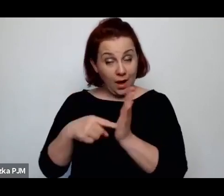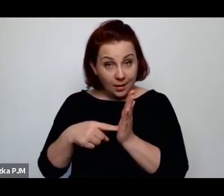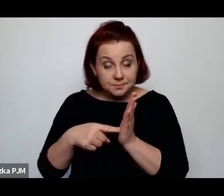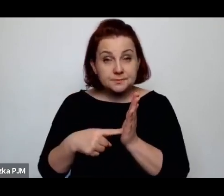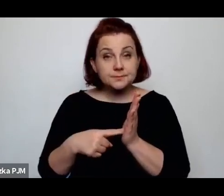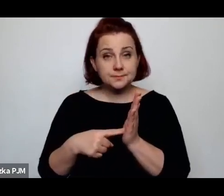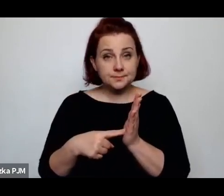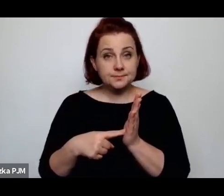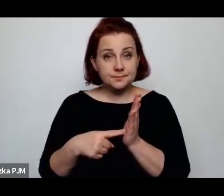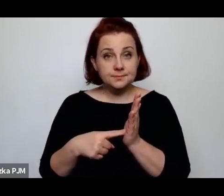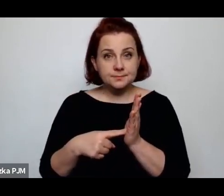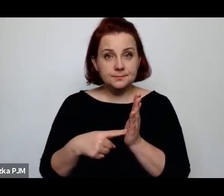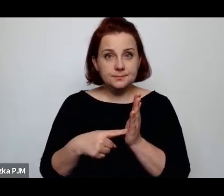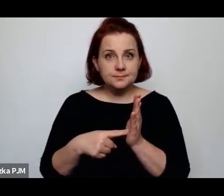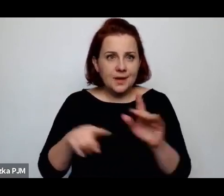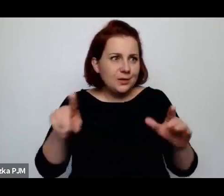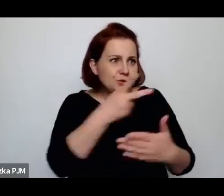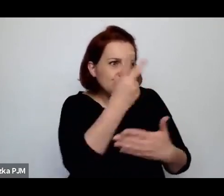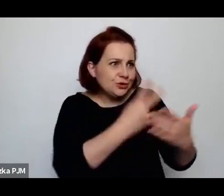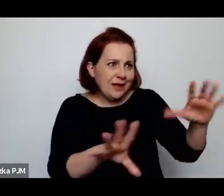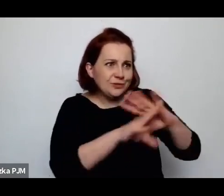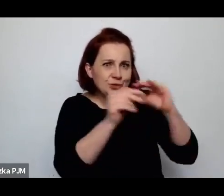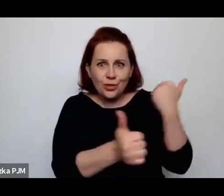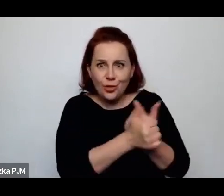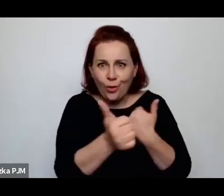czytałam też wszystkie dokumenty, jak ona zostaje wyrzucona.